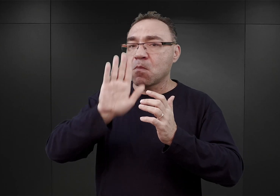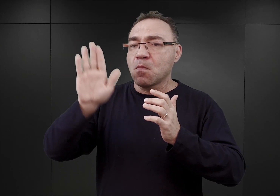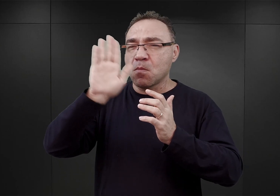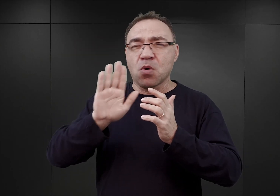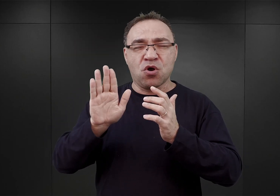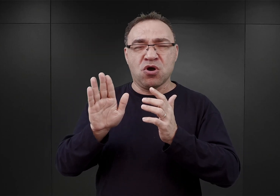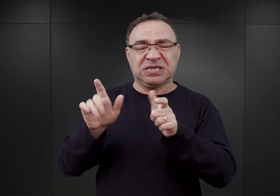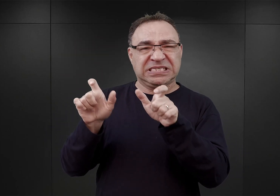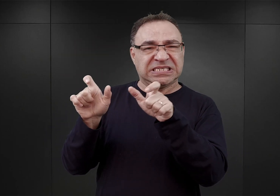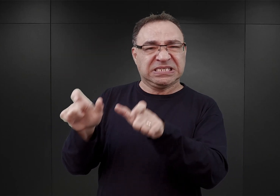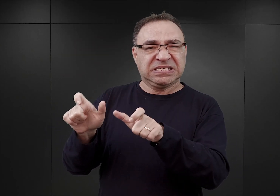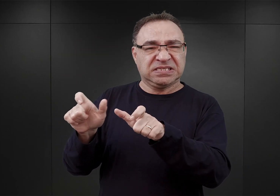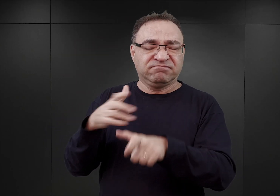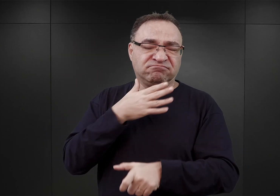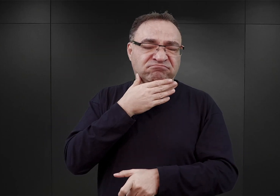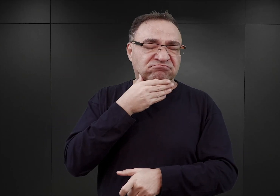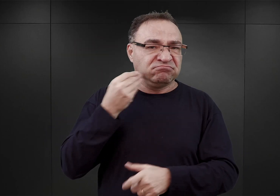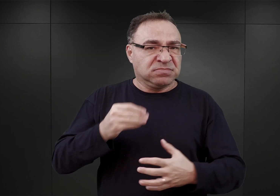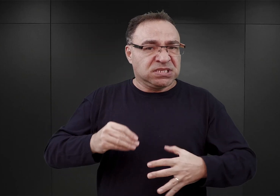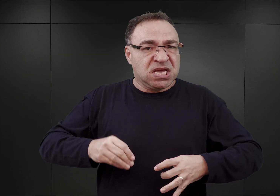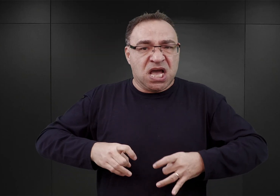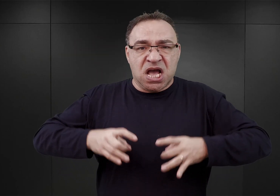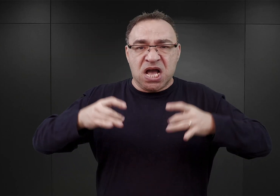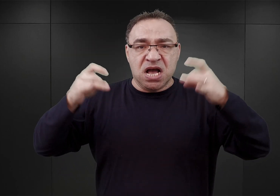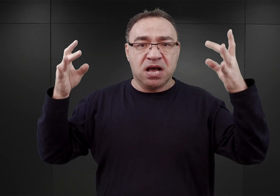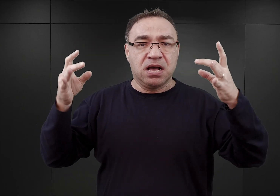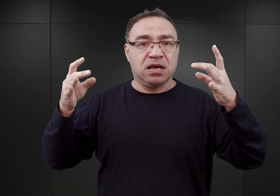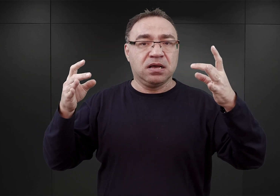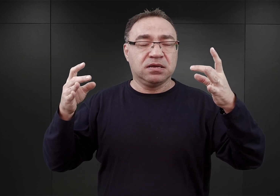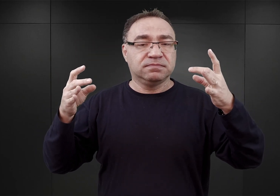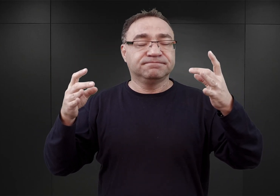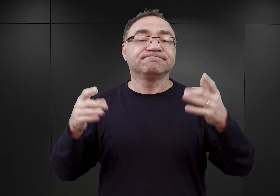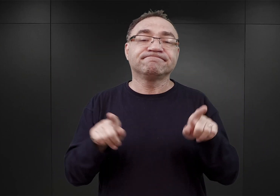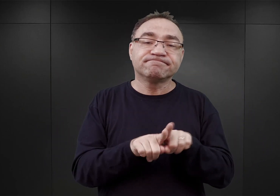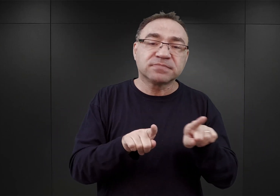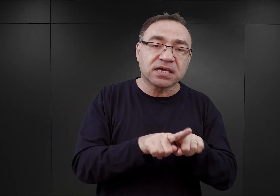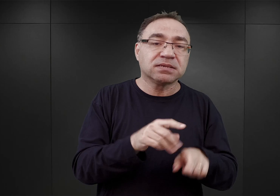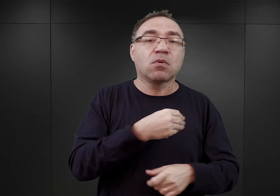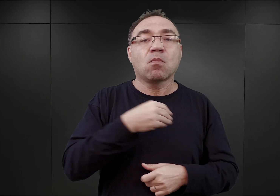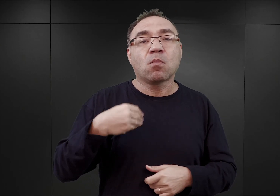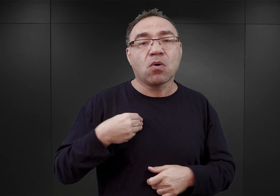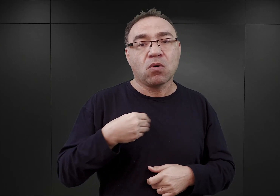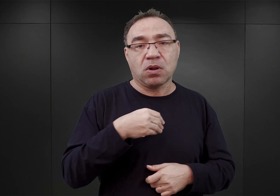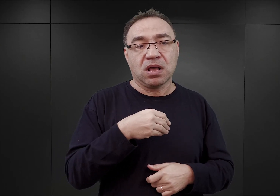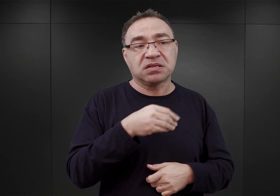budzili niekiedy wściekłość ze strony esesmanów. Podobnie zresztą ci Polacy, czy też księża katoliccy,